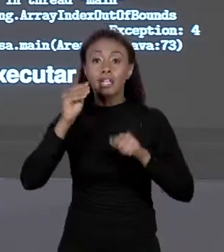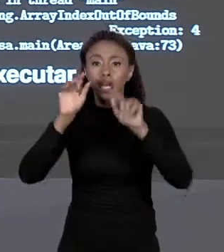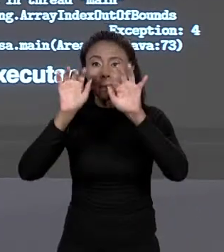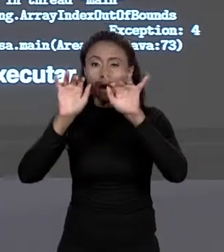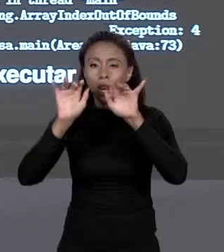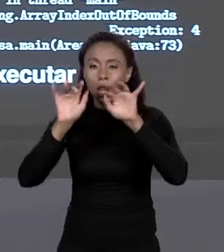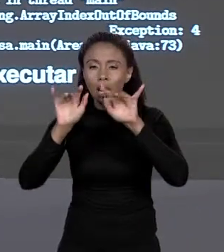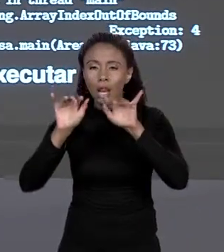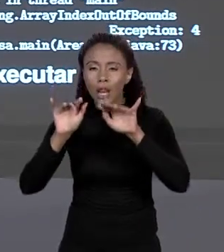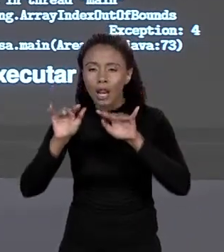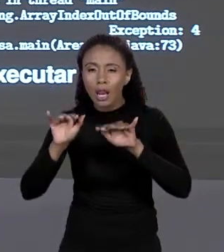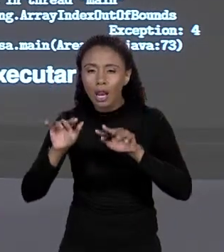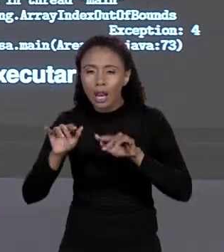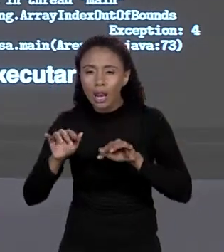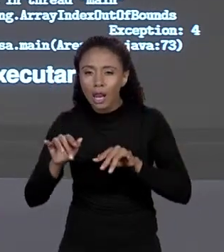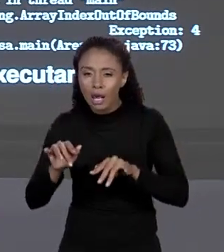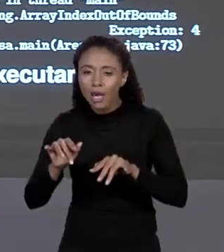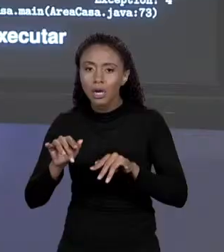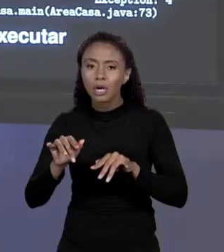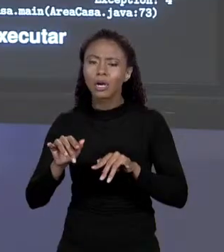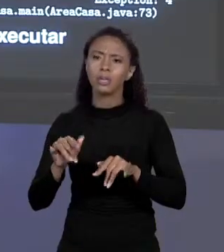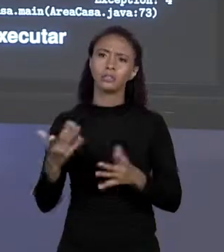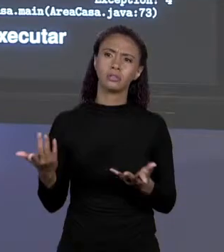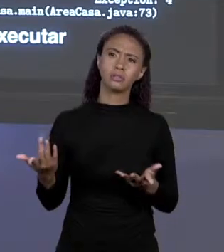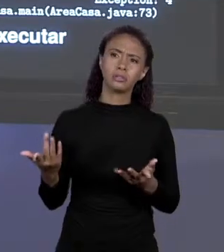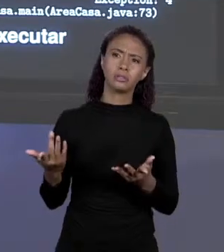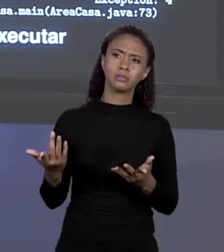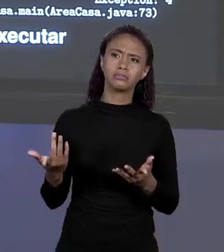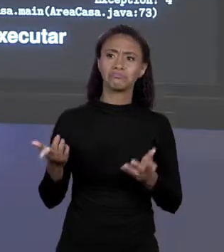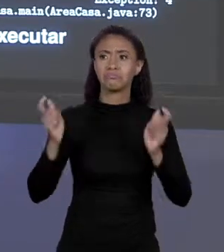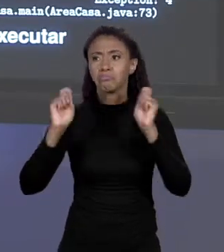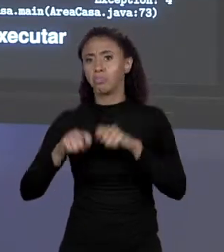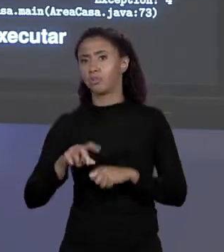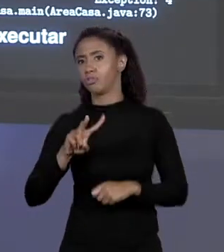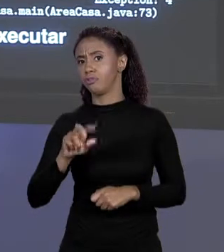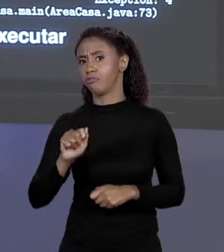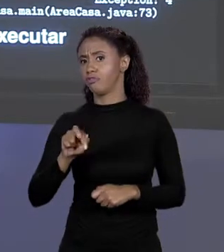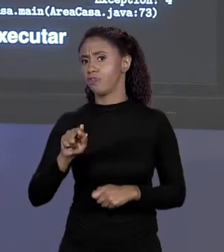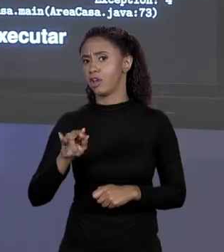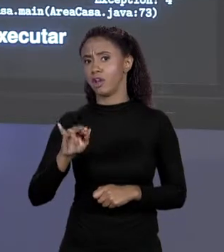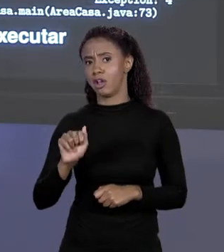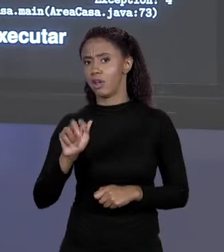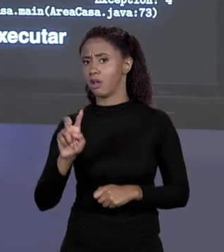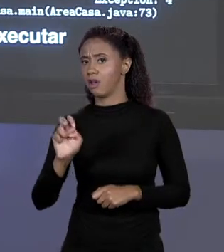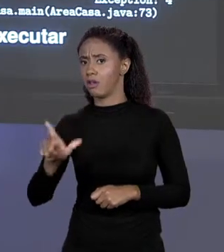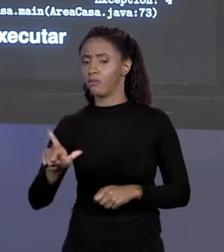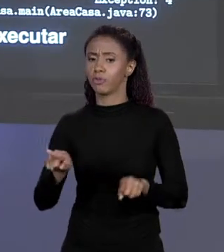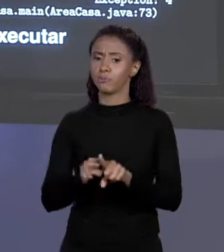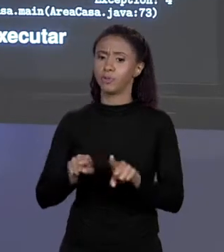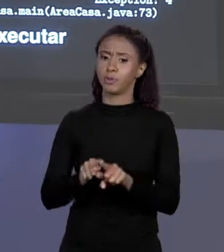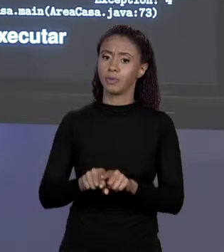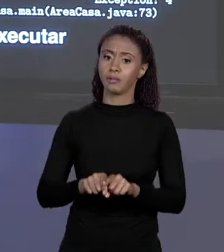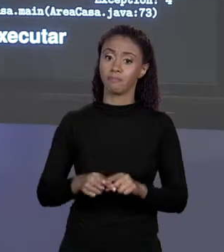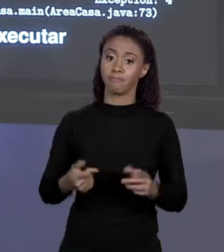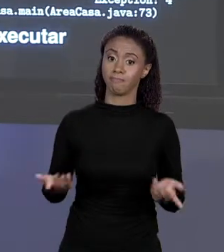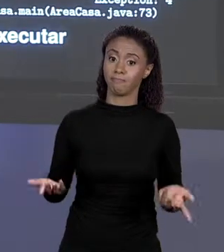VAI ACESSAR DE ÍNDICE, PODE ESTAR EM UMA VARIÁVEL, ESSE TIPO DE COISA... MAS QUANDO RODAVA ESTAVA LÁ, "EXCEPTION